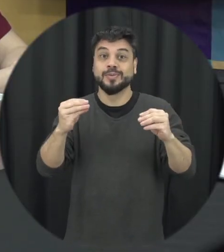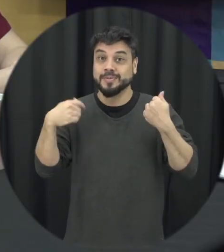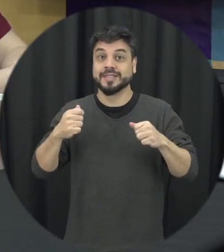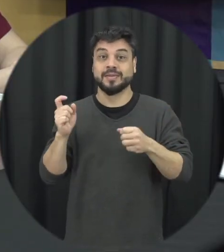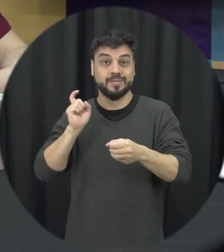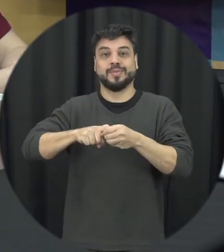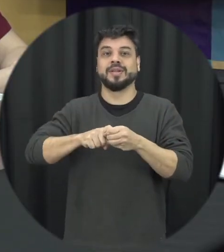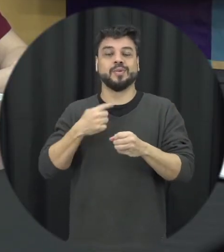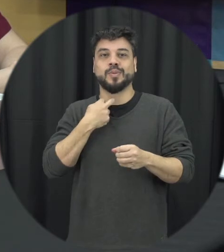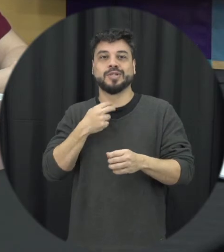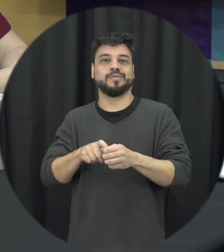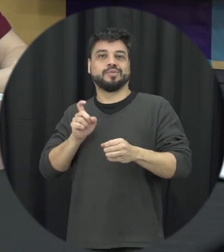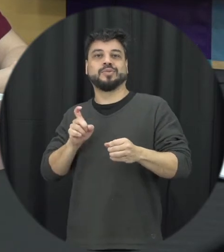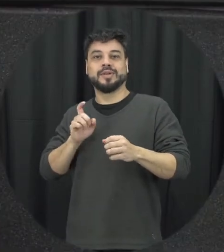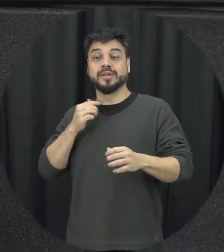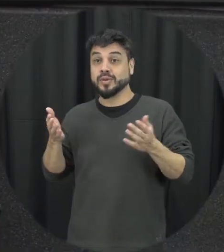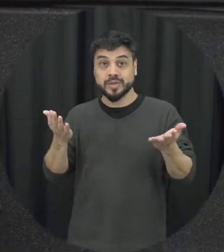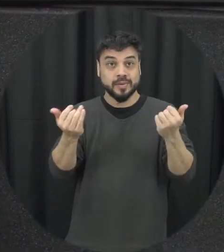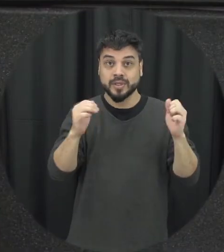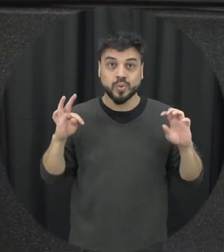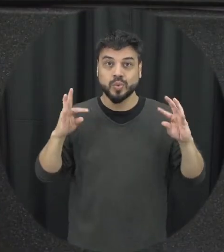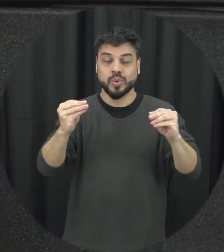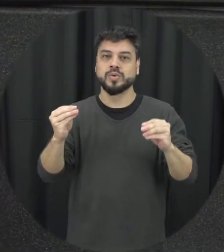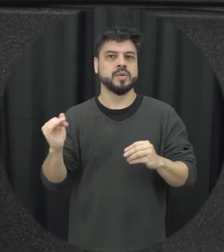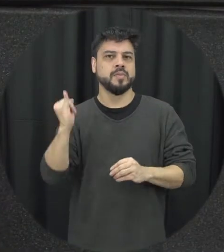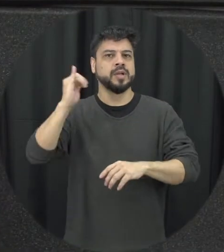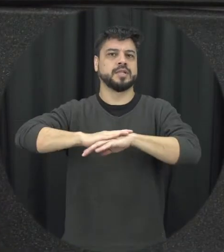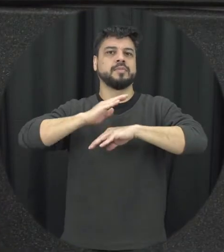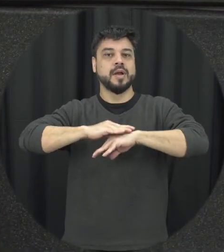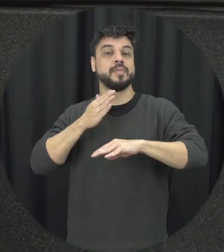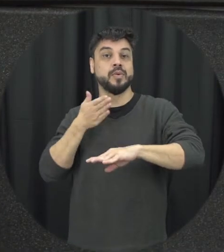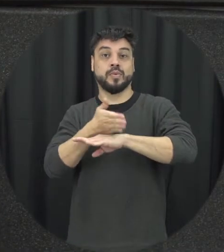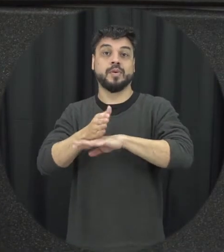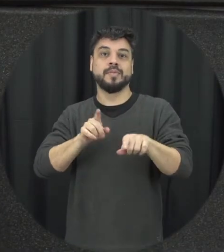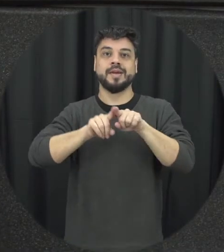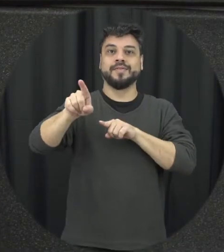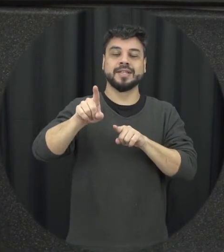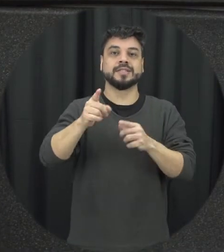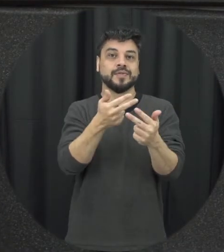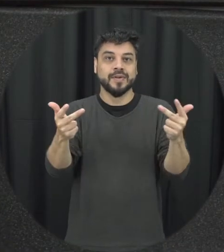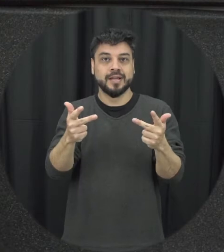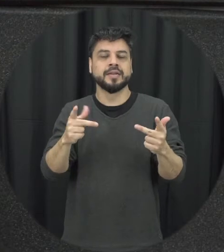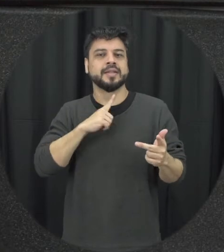ficar fora dessa então todos nós também tem um papel importante então esses avanços eles são aí